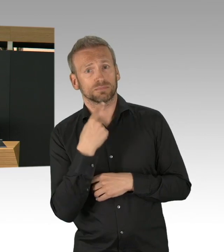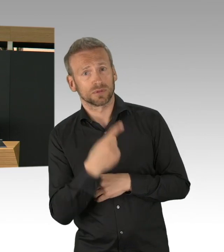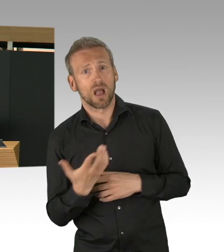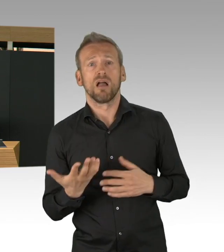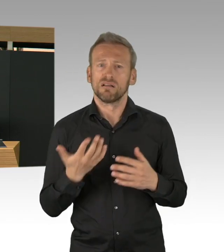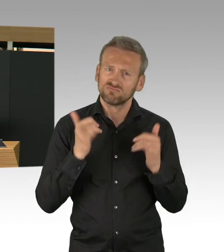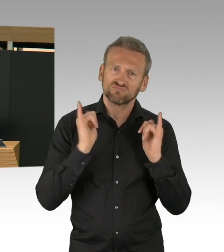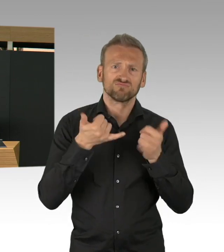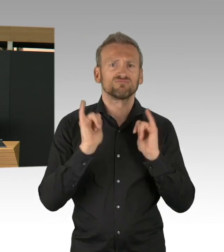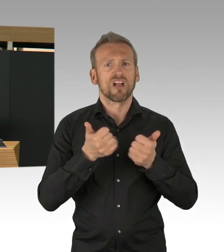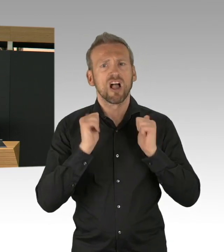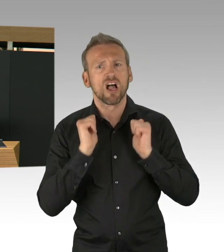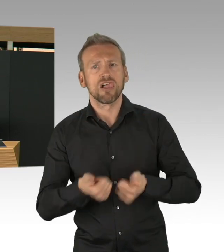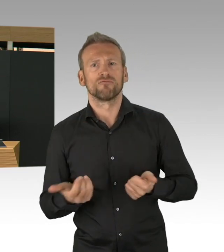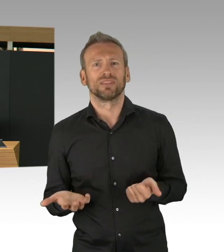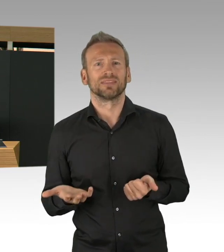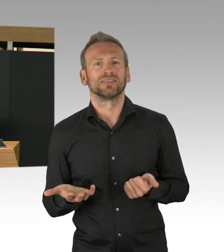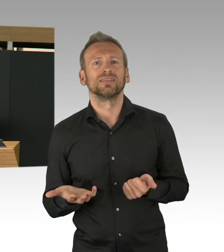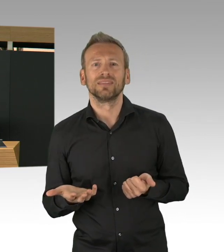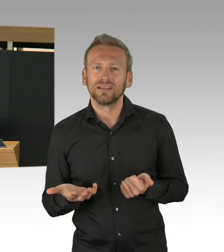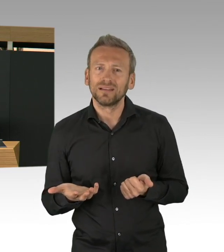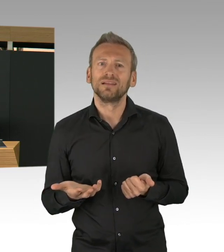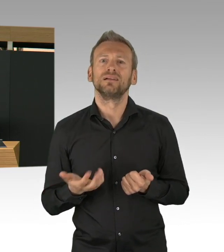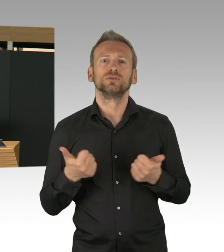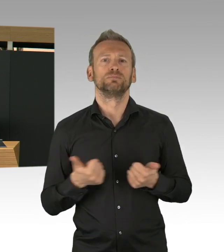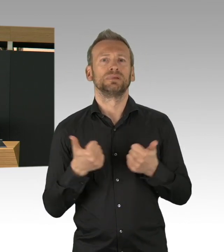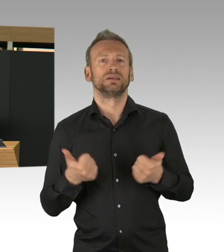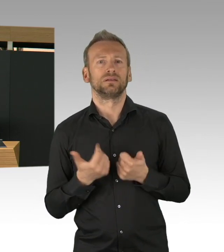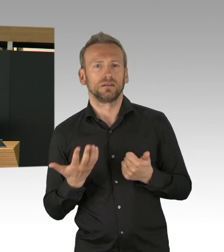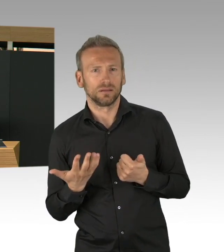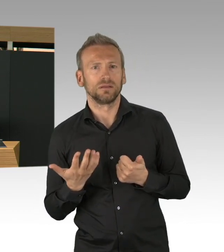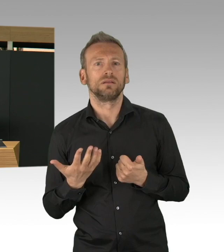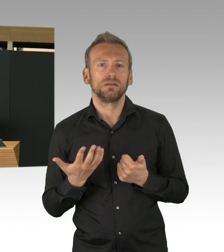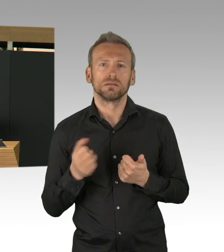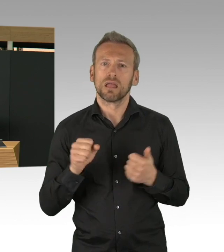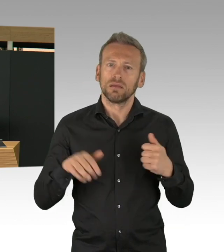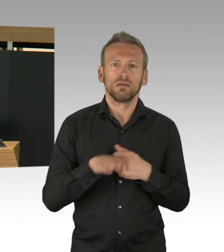das kriegt man nur hin, wenn wirklich Herzblut dranhängt und das haben alle Handwerkerinnen und Handwerker,